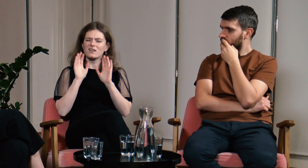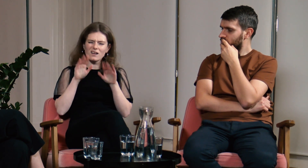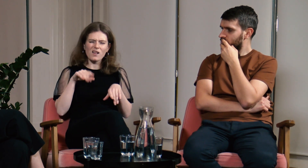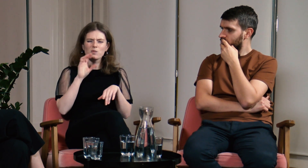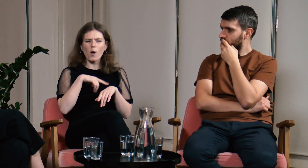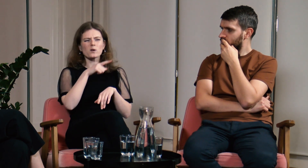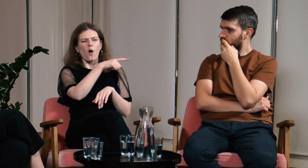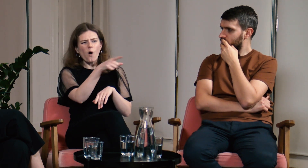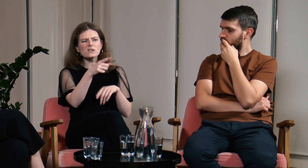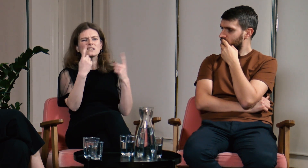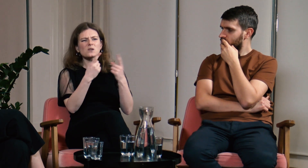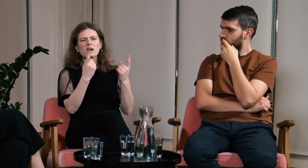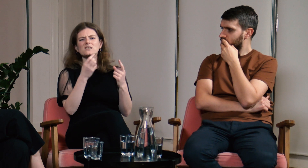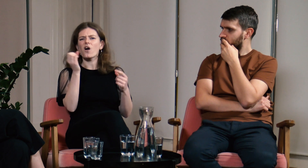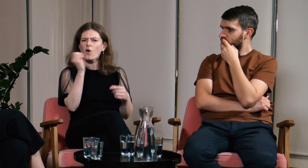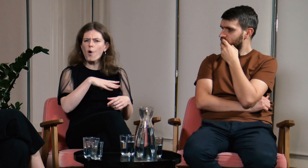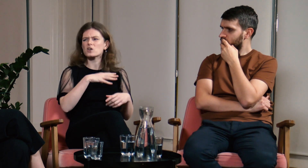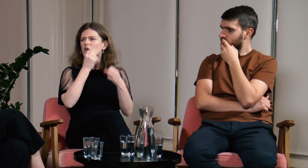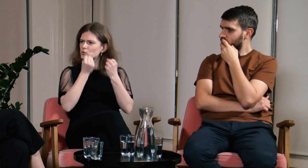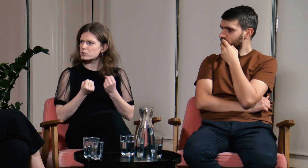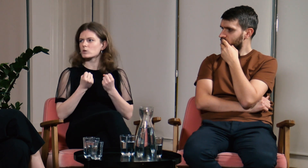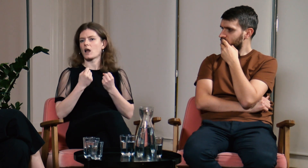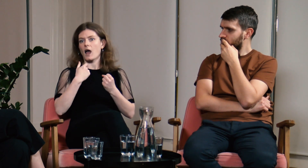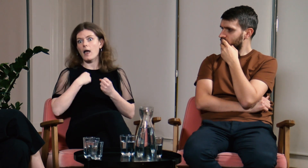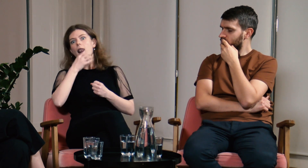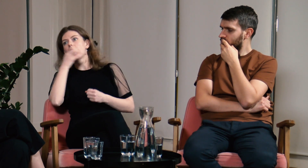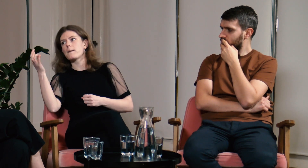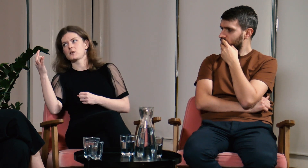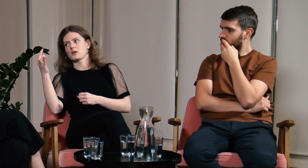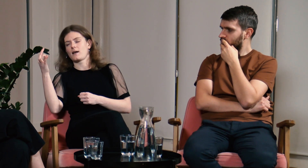To Głusi są w gorszej sytuacji, a ja w lepszej.